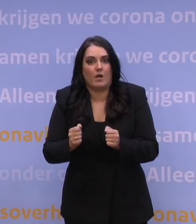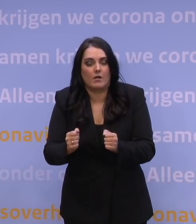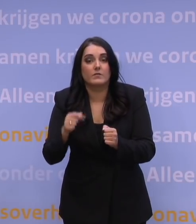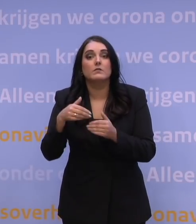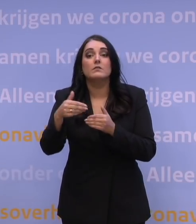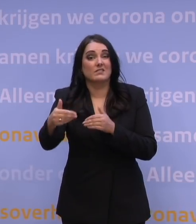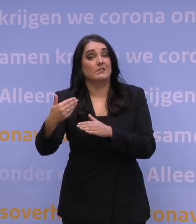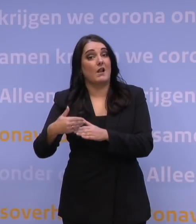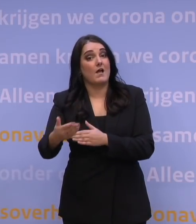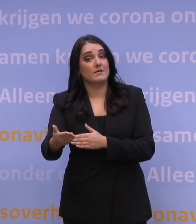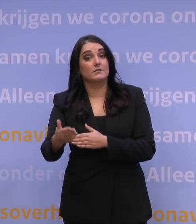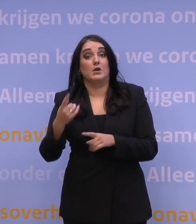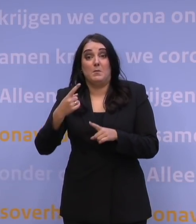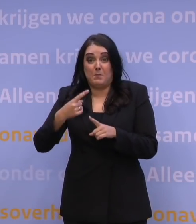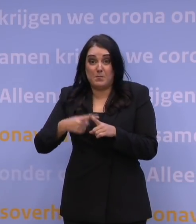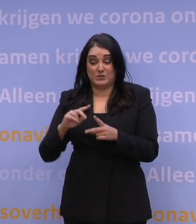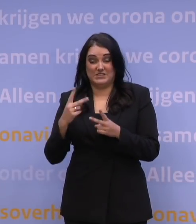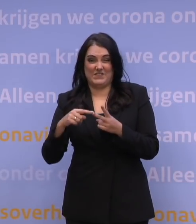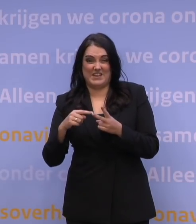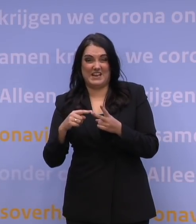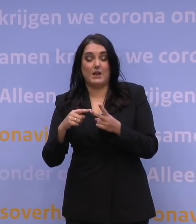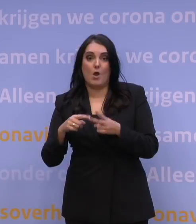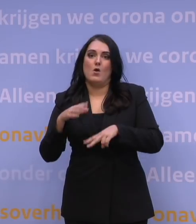De tweede reden is inderdaad tijd te kopen voor die booster, dat is waar.